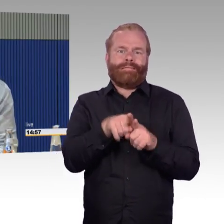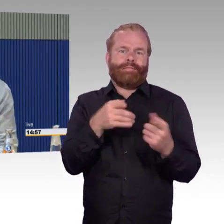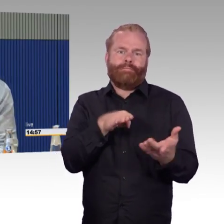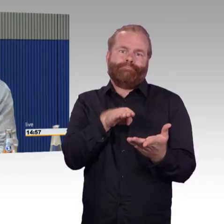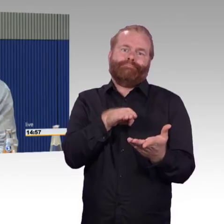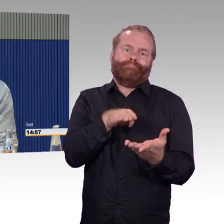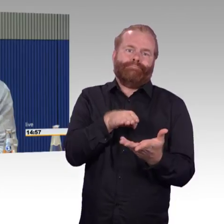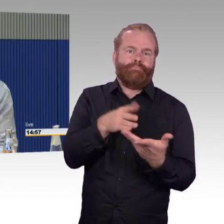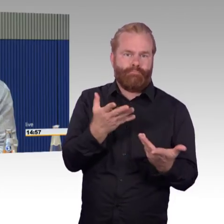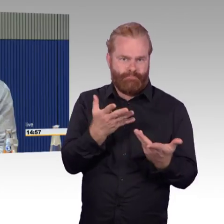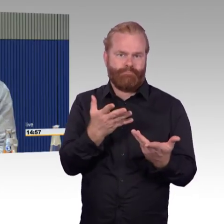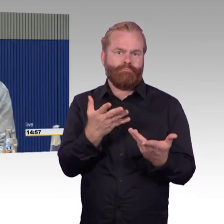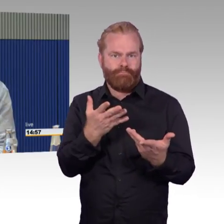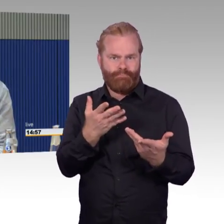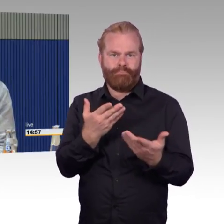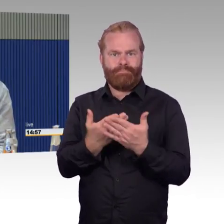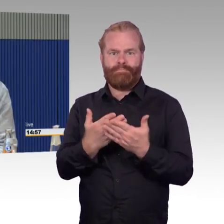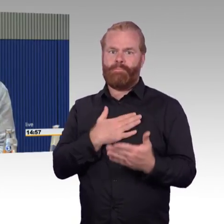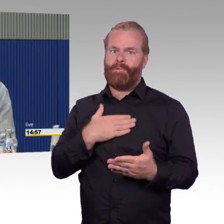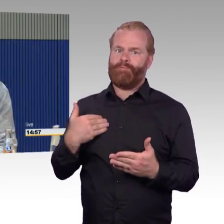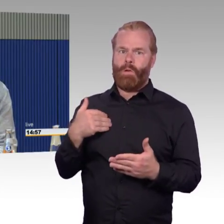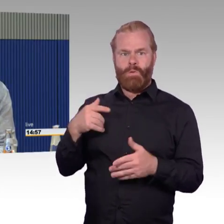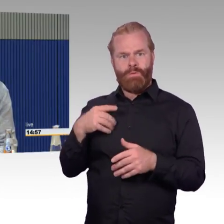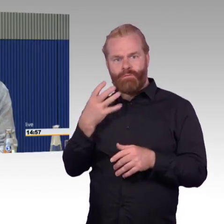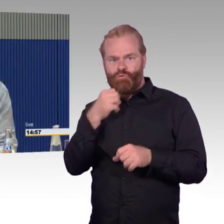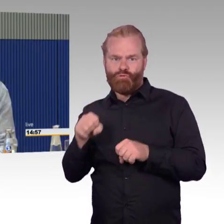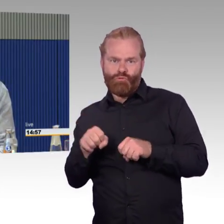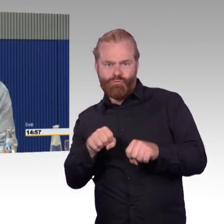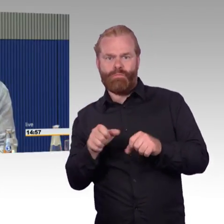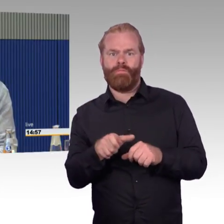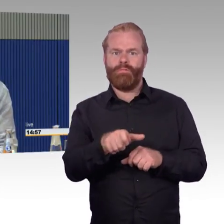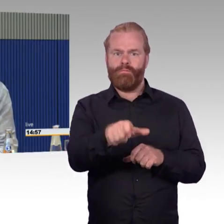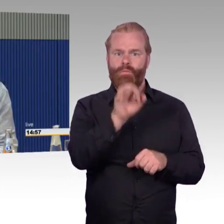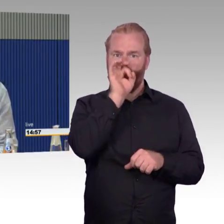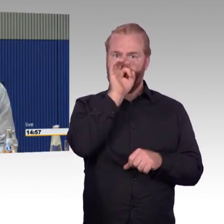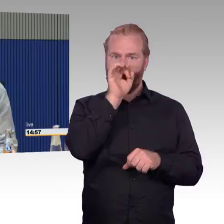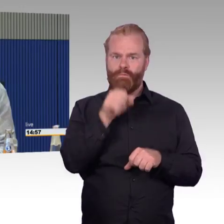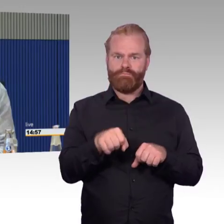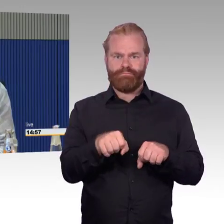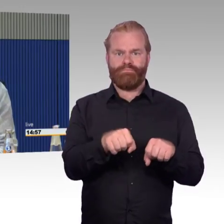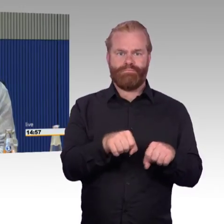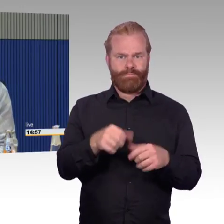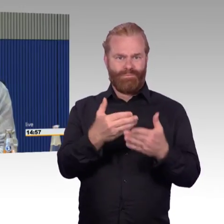eine Reise von Kiel - gut, Wetterkapriolen hin und her, ist alles okay.